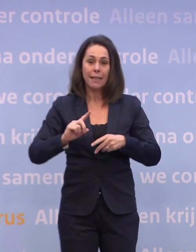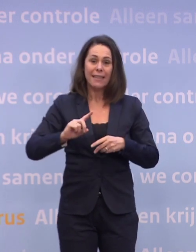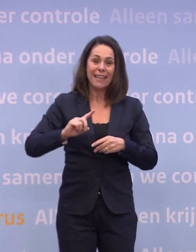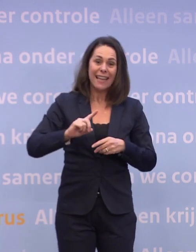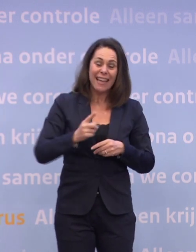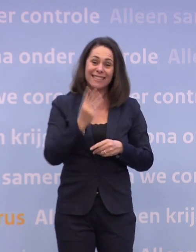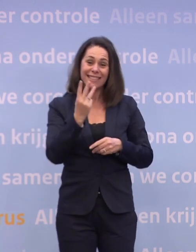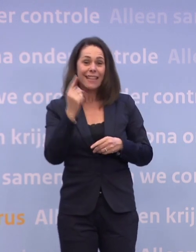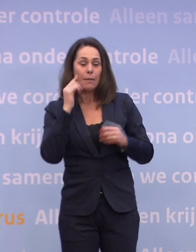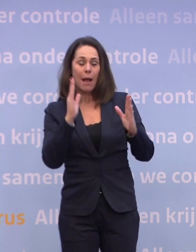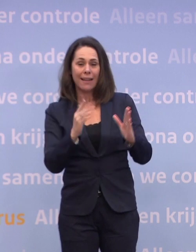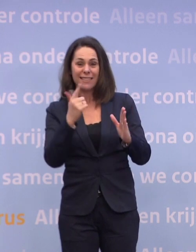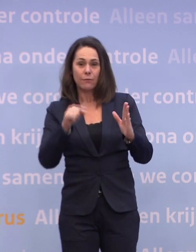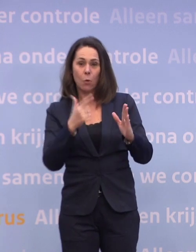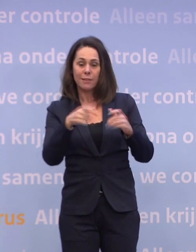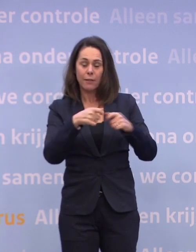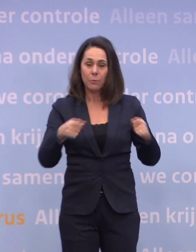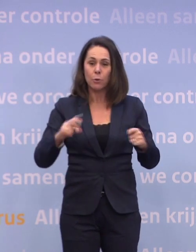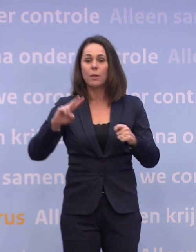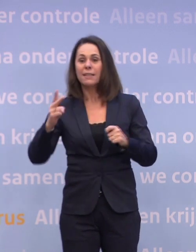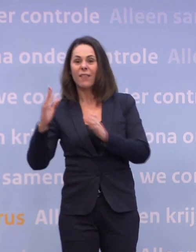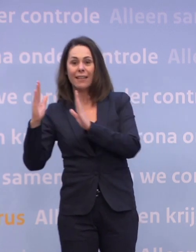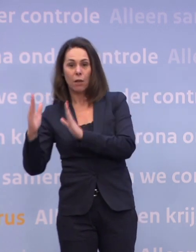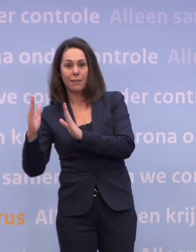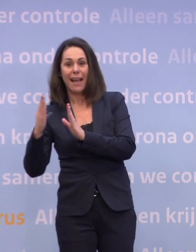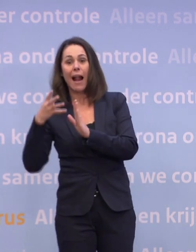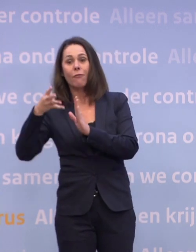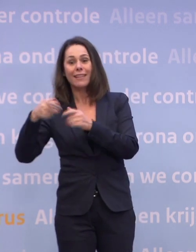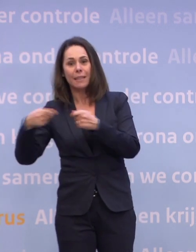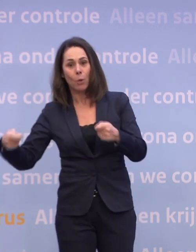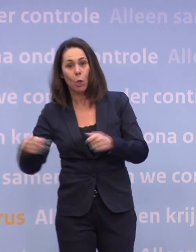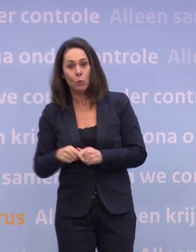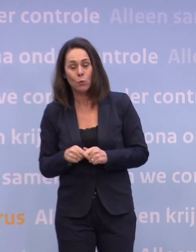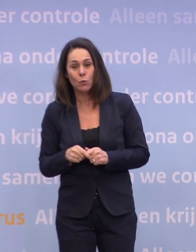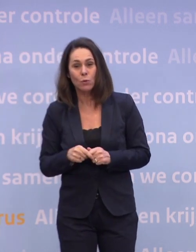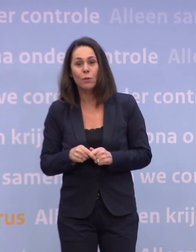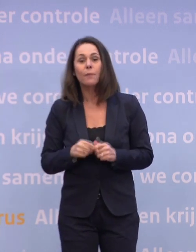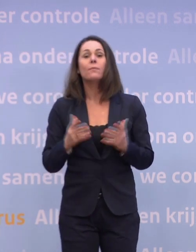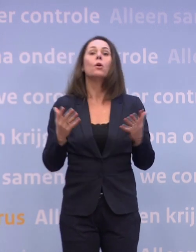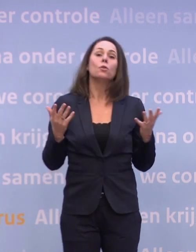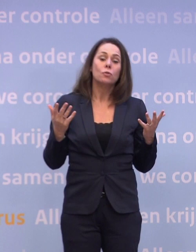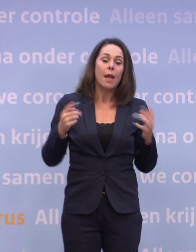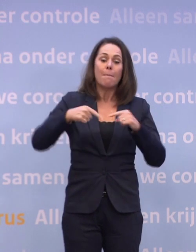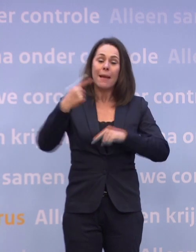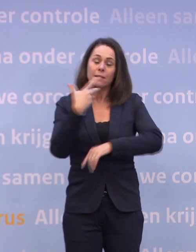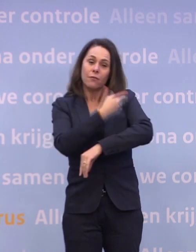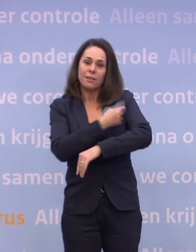...is 7,7 miljoen, in het tweede kwartaal 14 miljoen. Nou, de meeste van deze vaccins, daar heb je twee prikken per persoon nodig...